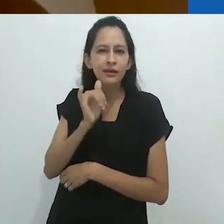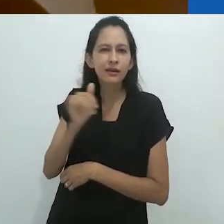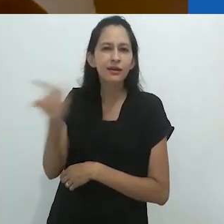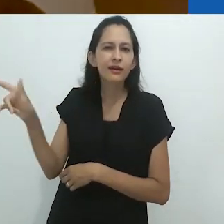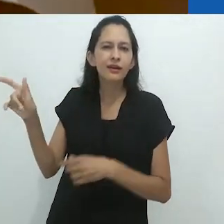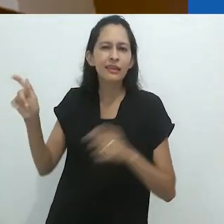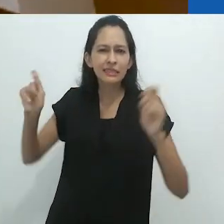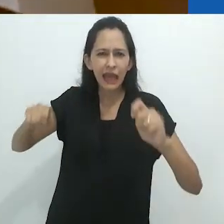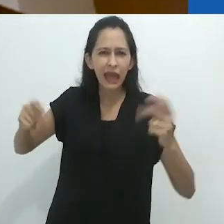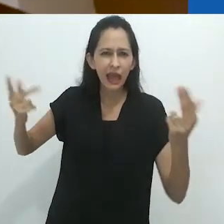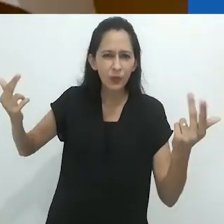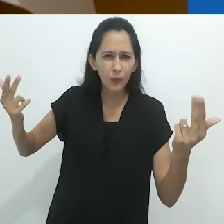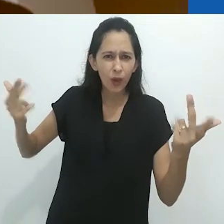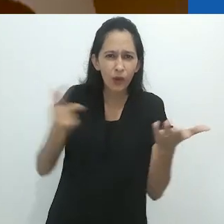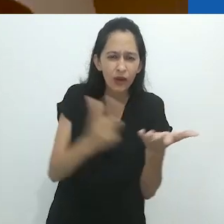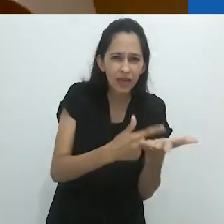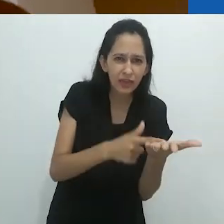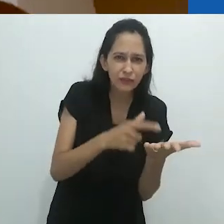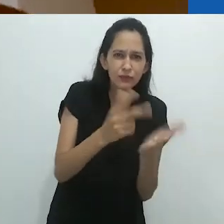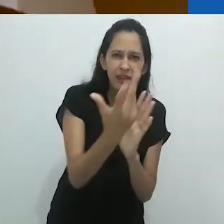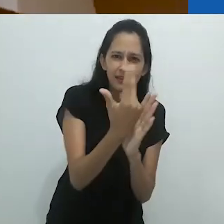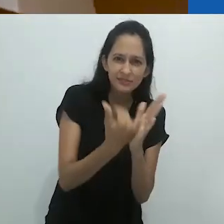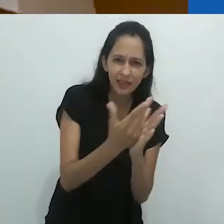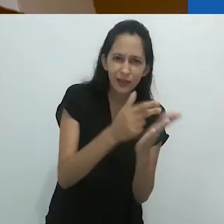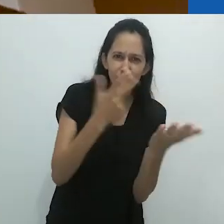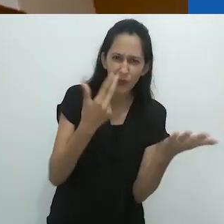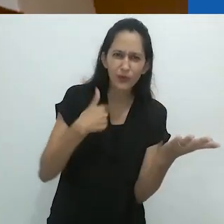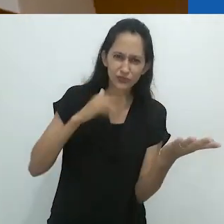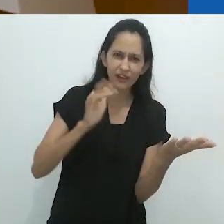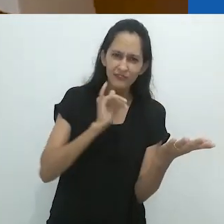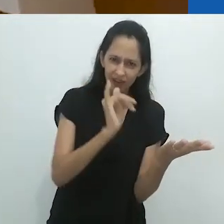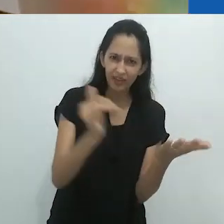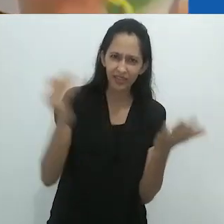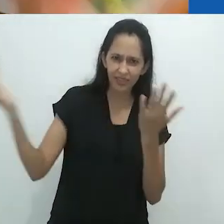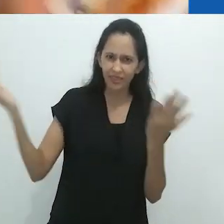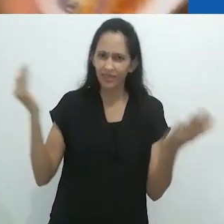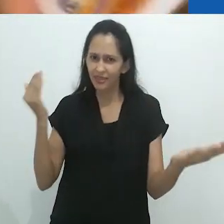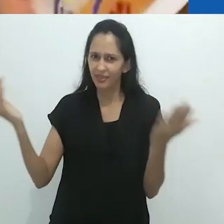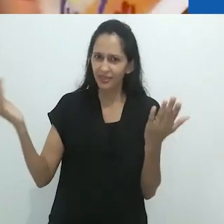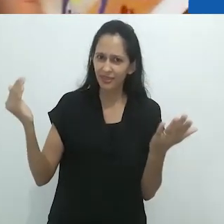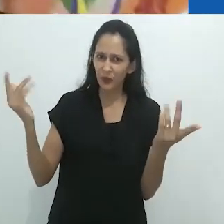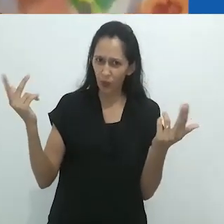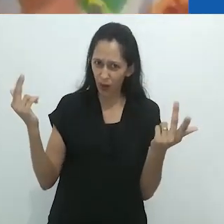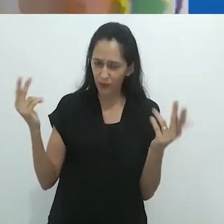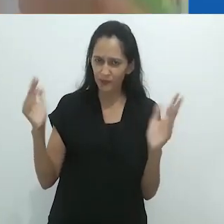histórias no rádio, equivale àqueles livros ilustrados